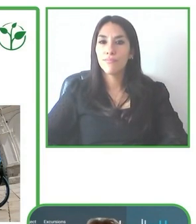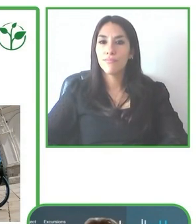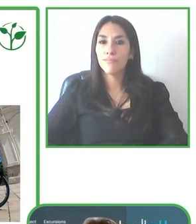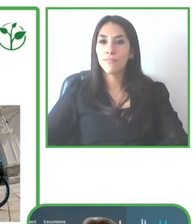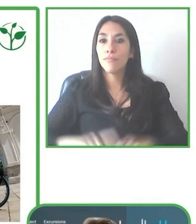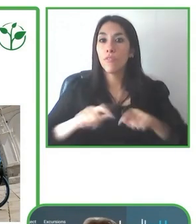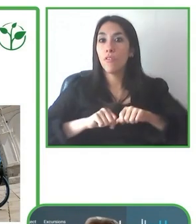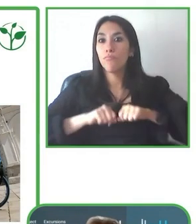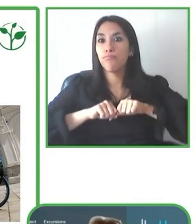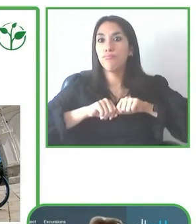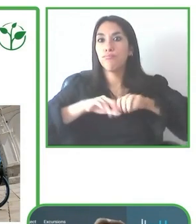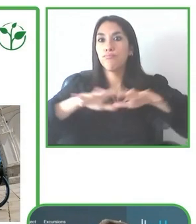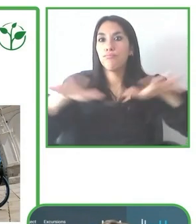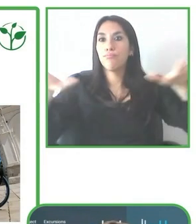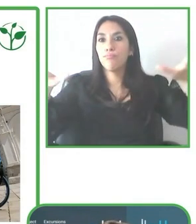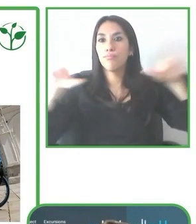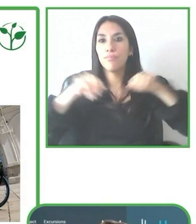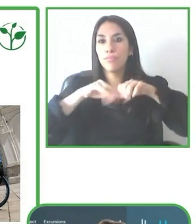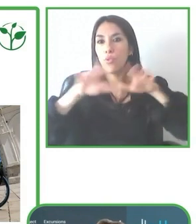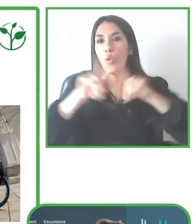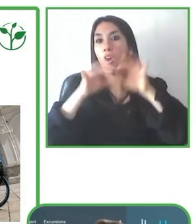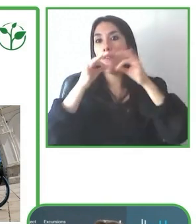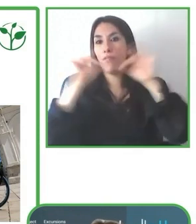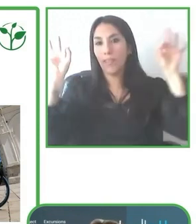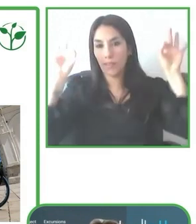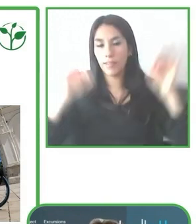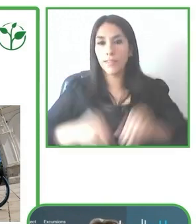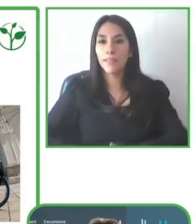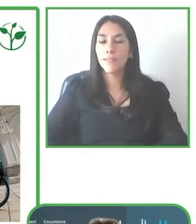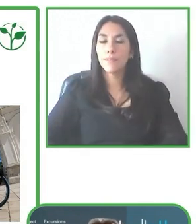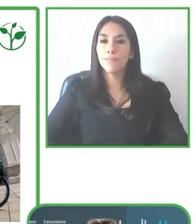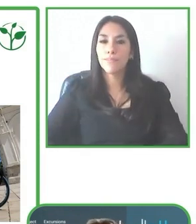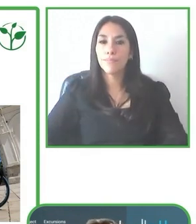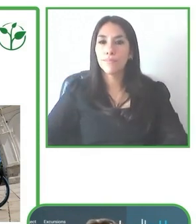se buscan soluciones a corto, mediano y largo plazo de accesibilidad.